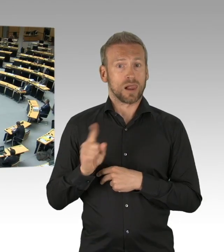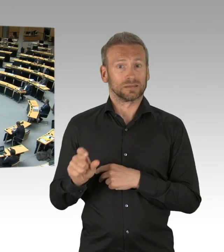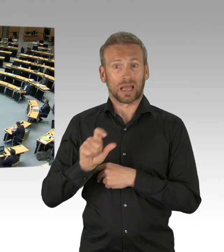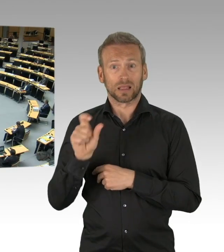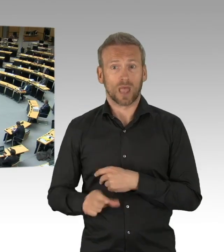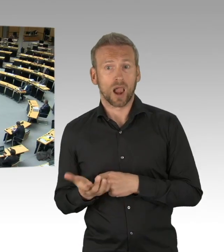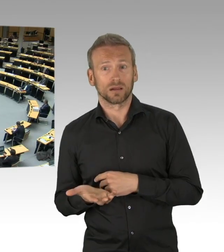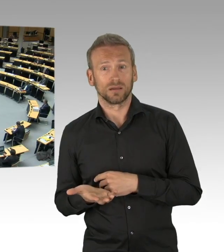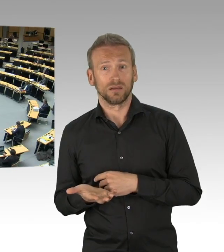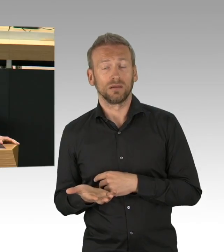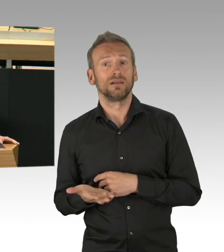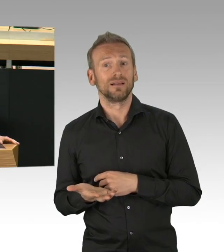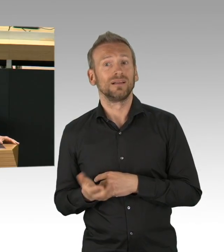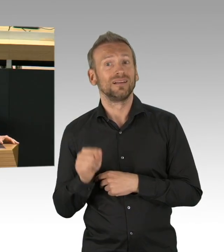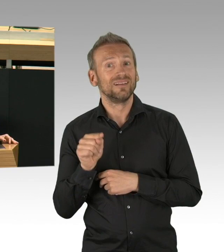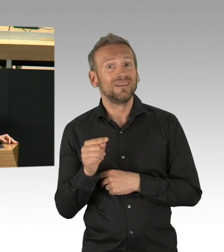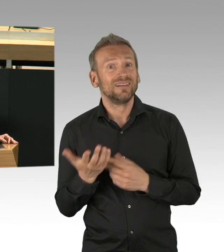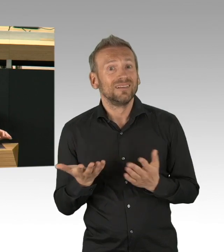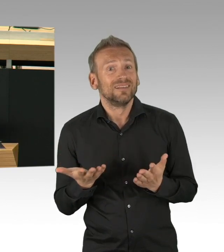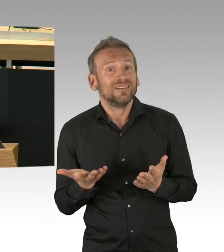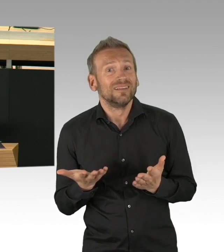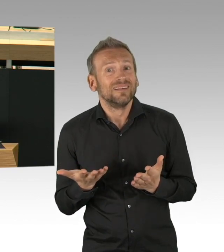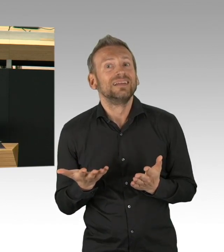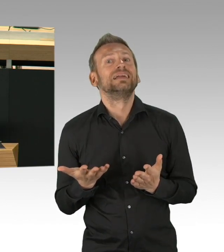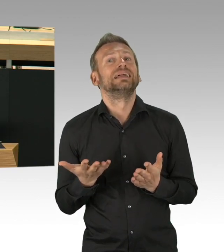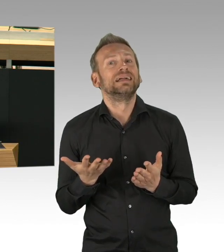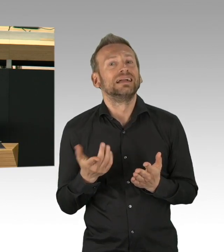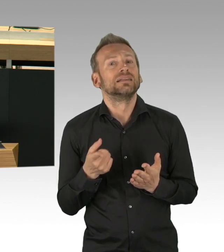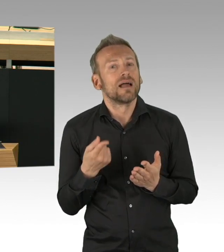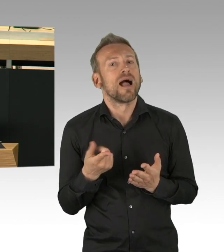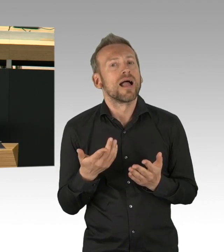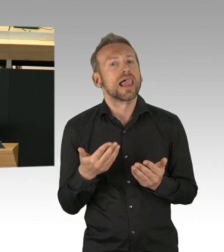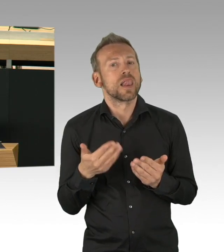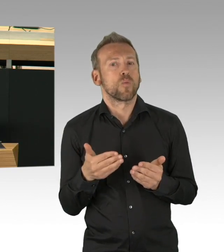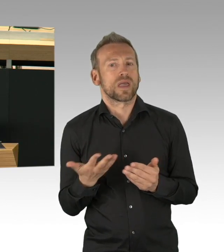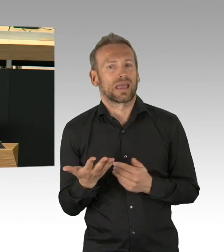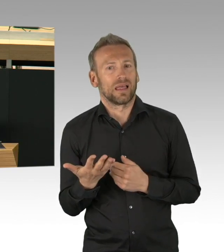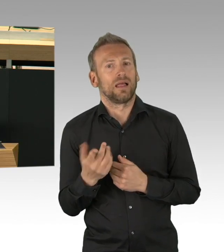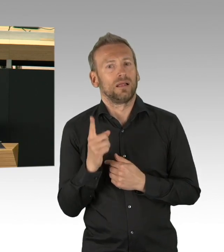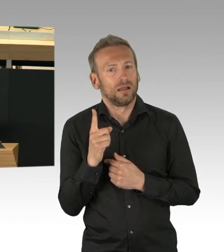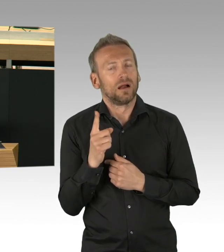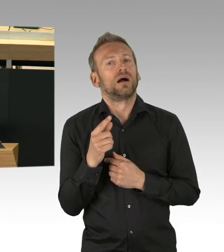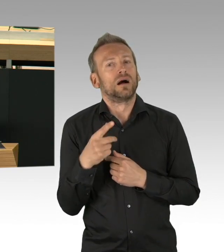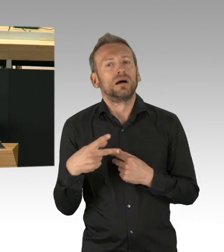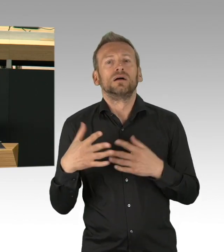desto deutlicher werden auch die Schäden, die sie verursachen, das sind ausdrücklich nicht nur wirtschaftliche Schäden.